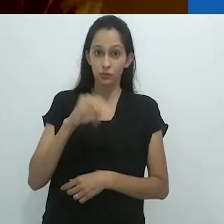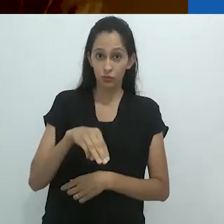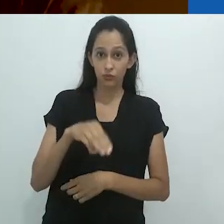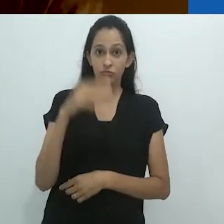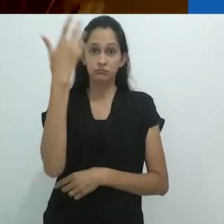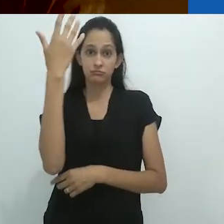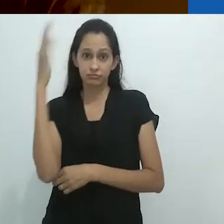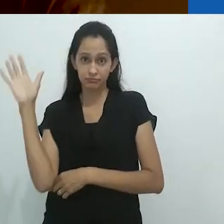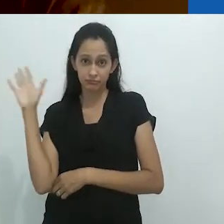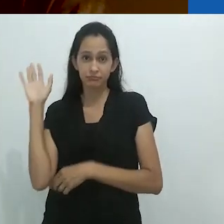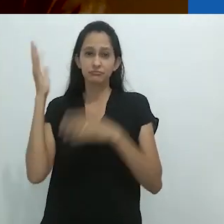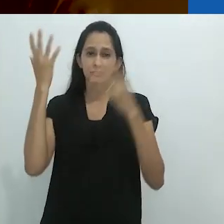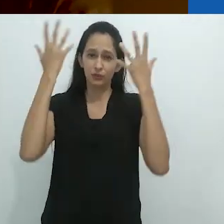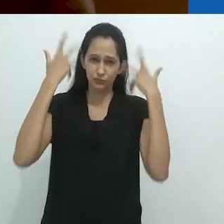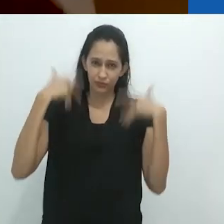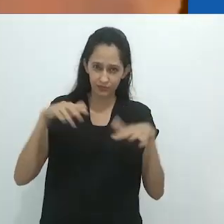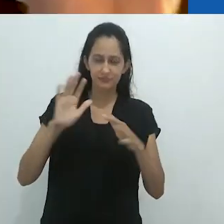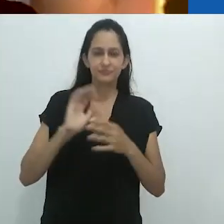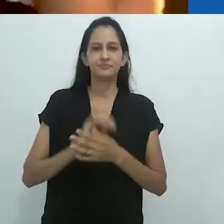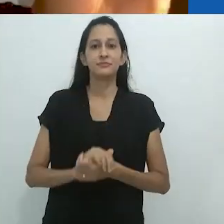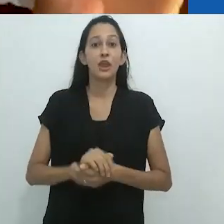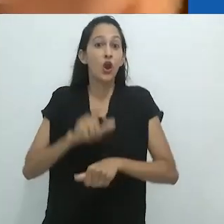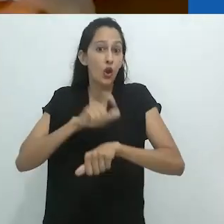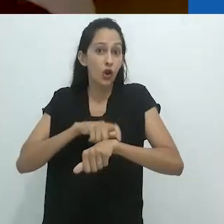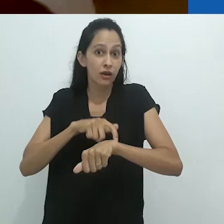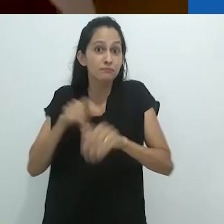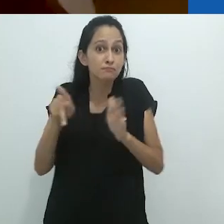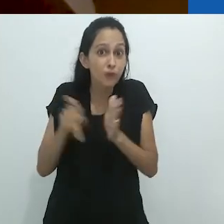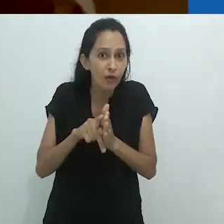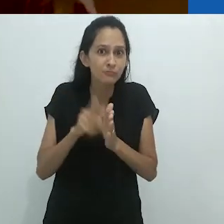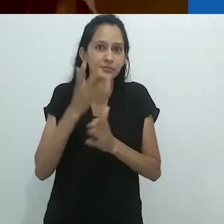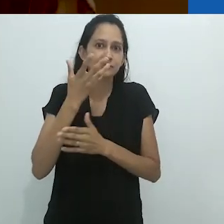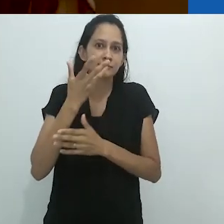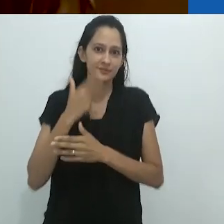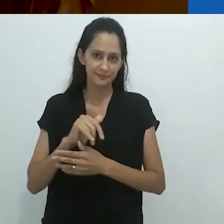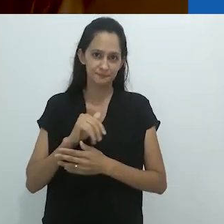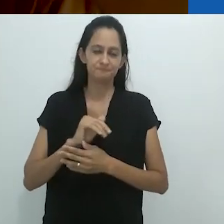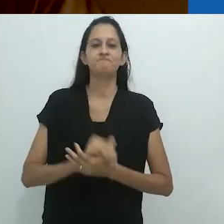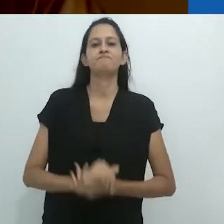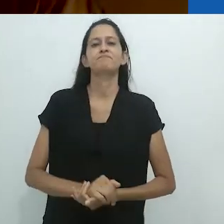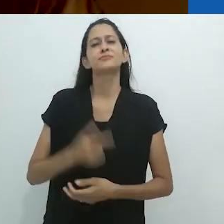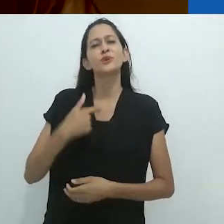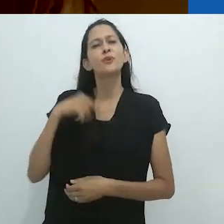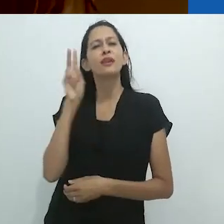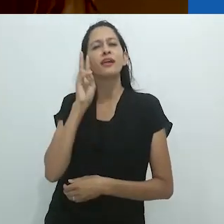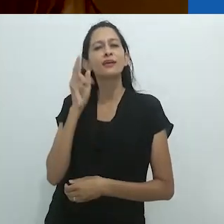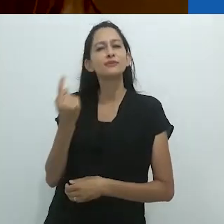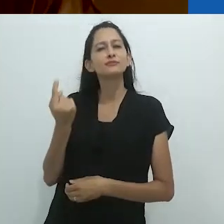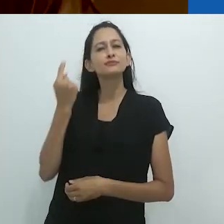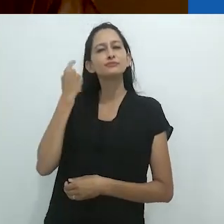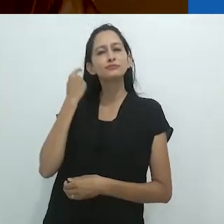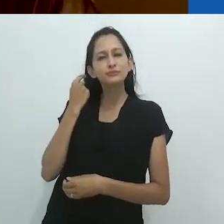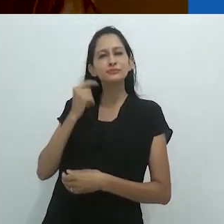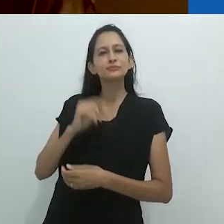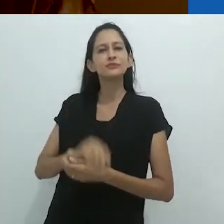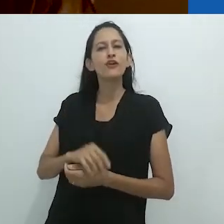durante a Hora das Crianças. De acordo com o que me lembro,